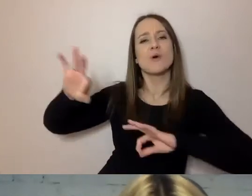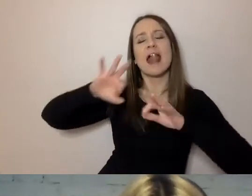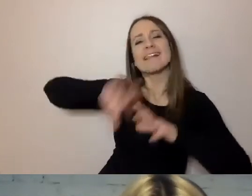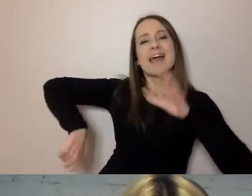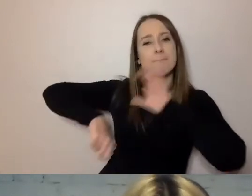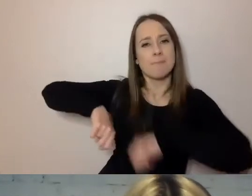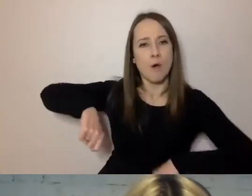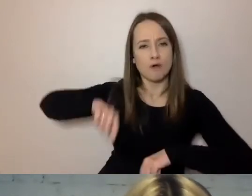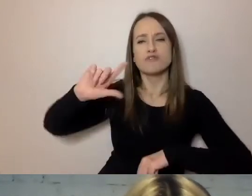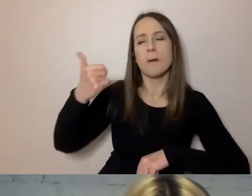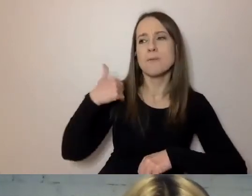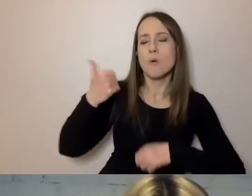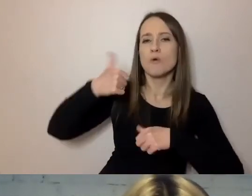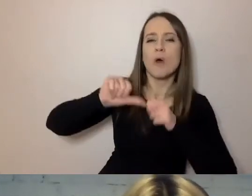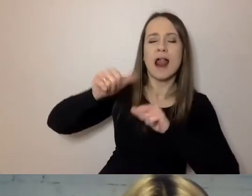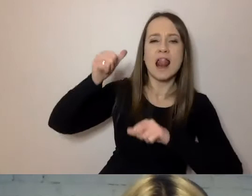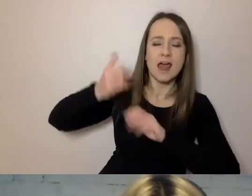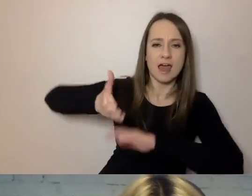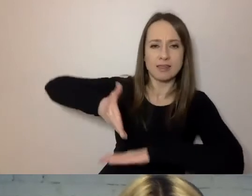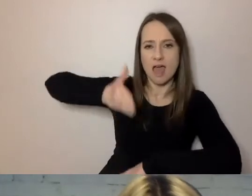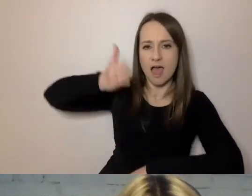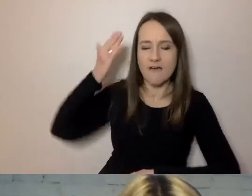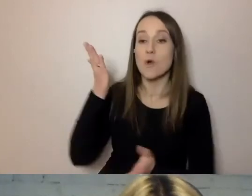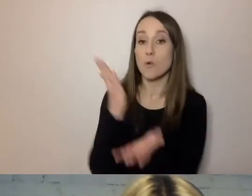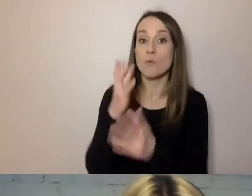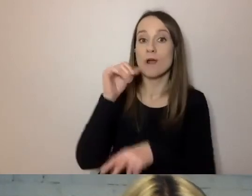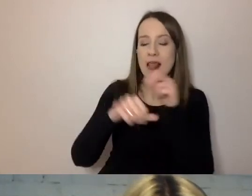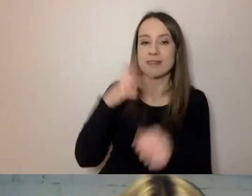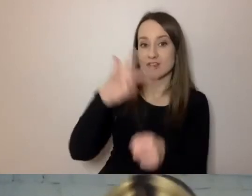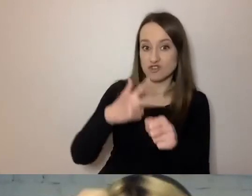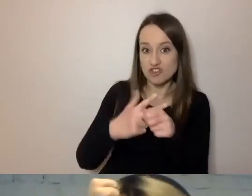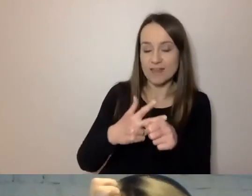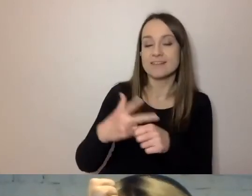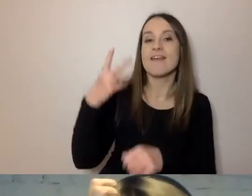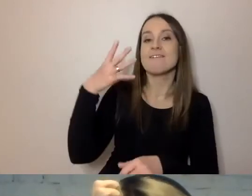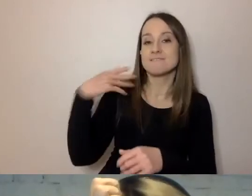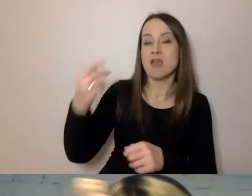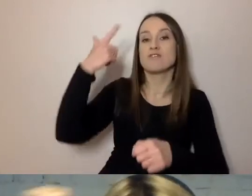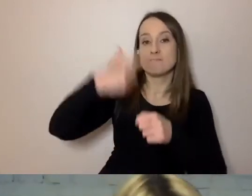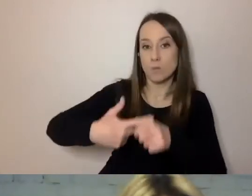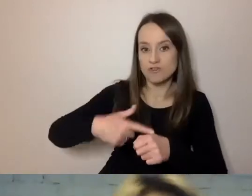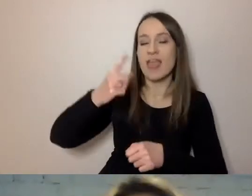Może państwo nie uwierzą, ale już w latach 30. XX w., kiedy reformowano język urzędowy,